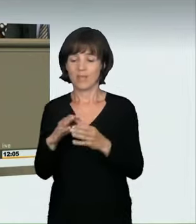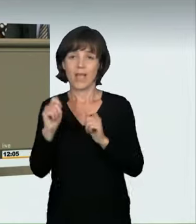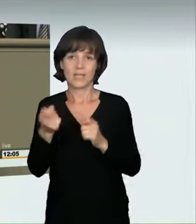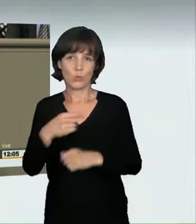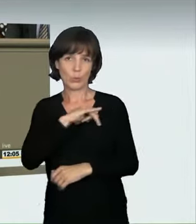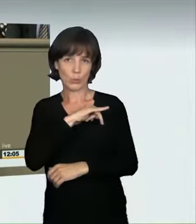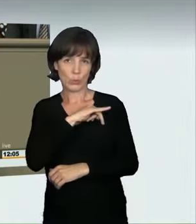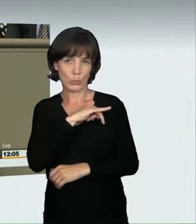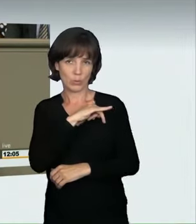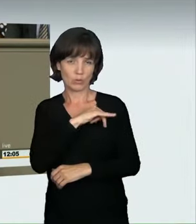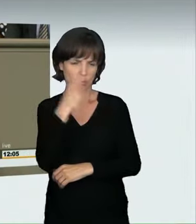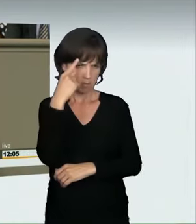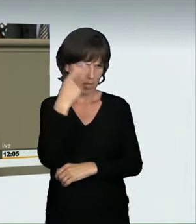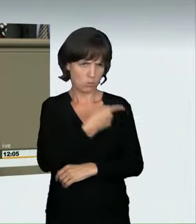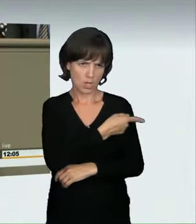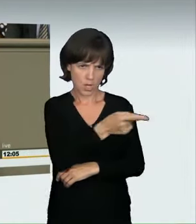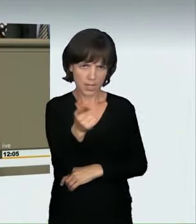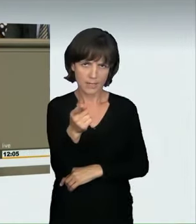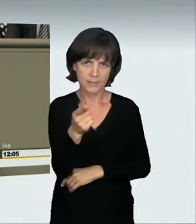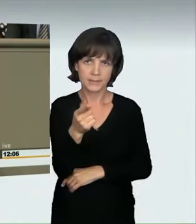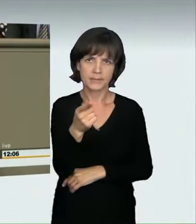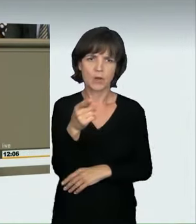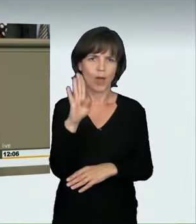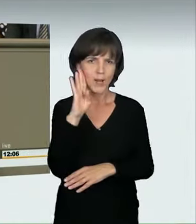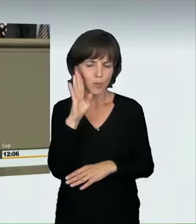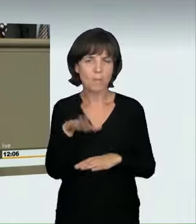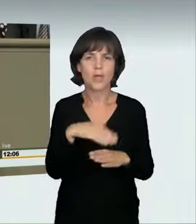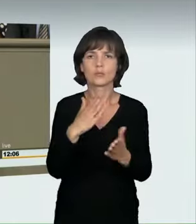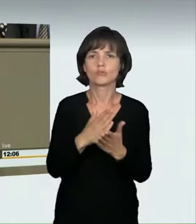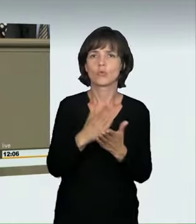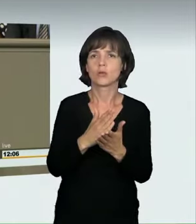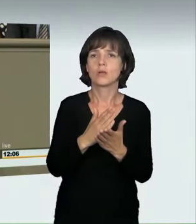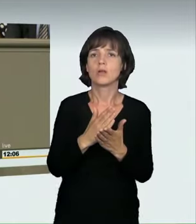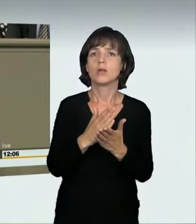uns alle hier eint, das haben wir auch in der Anhörung gemerkt, dass wir die Eindämmung und Verhinderung der Autorennen konsequent